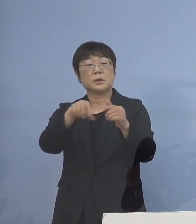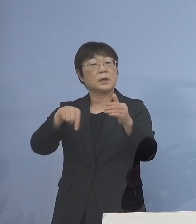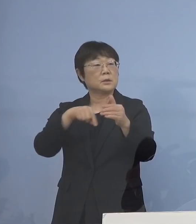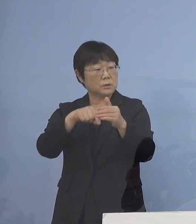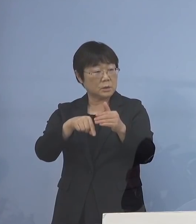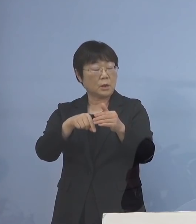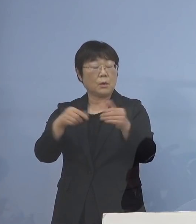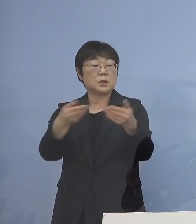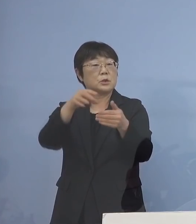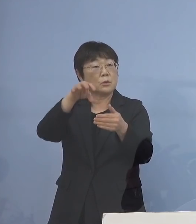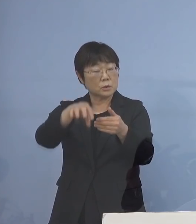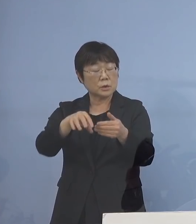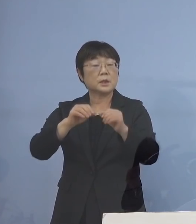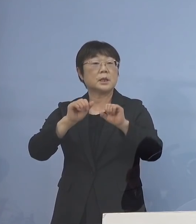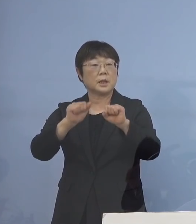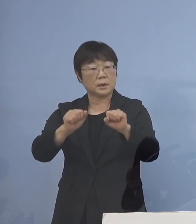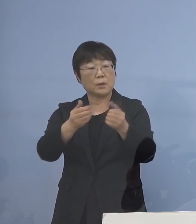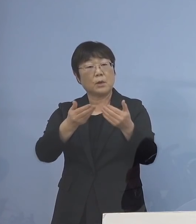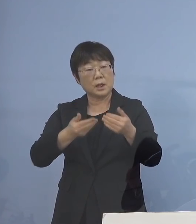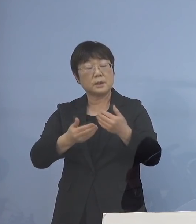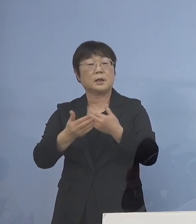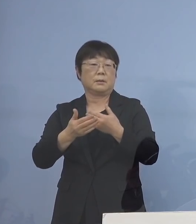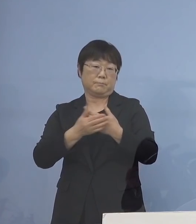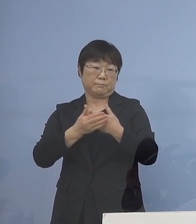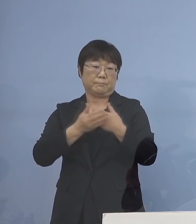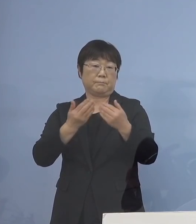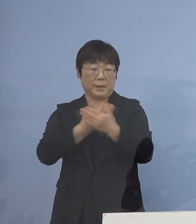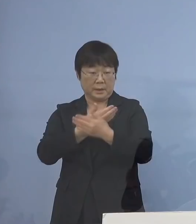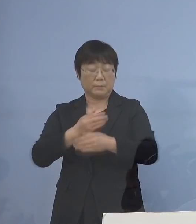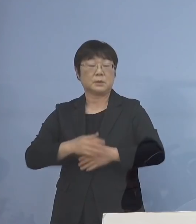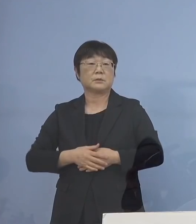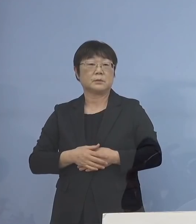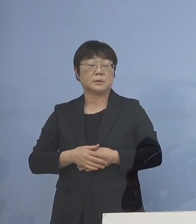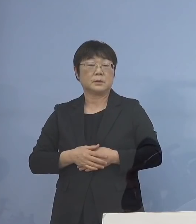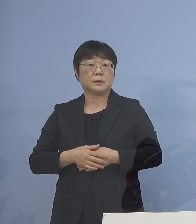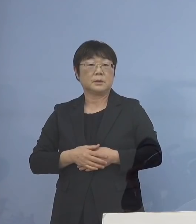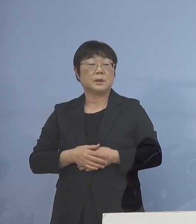事業所内でやっていただければ 非常に助かると そうすることによって